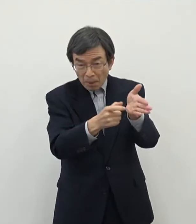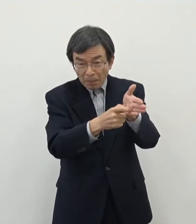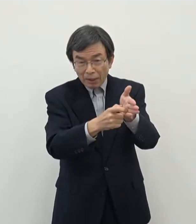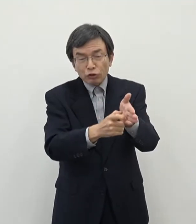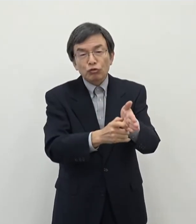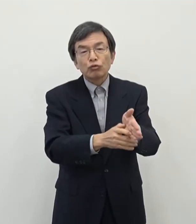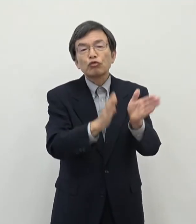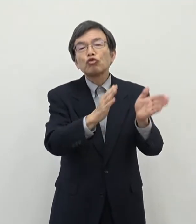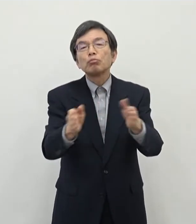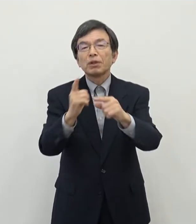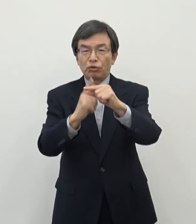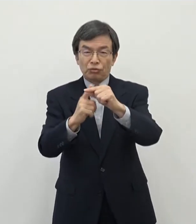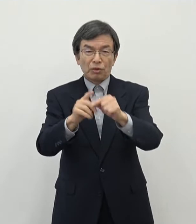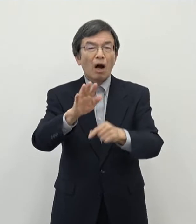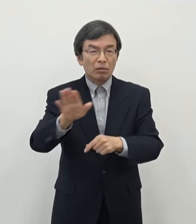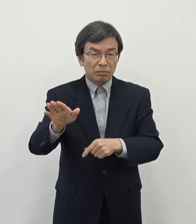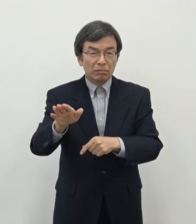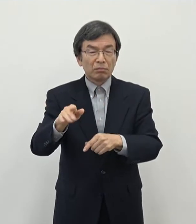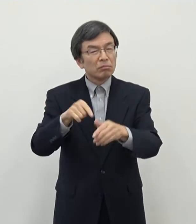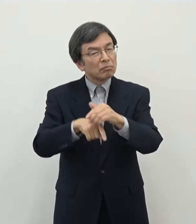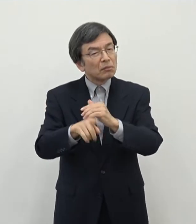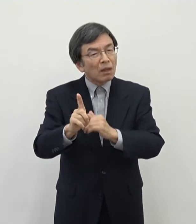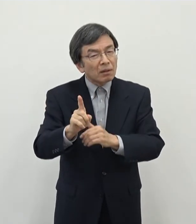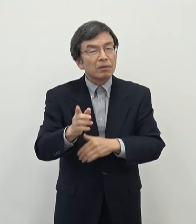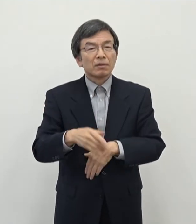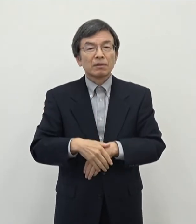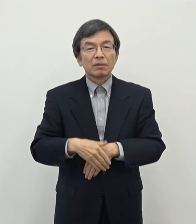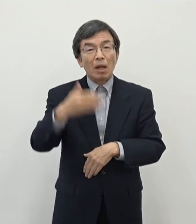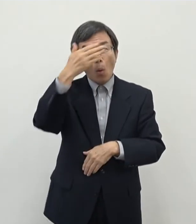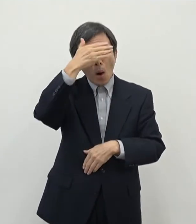まあ特に若い